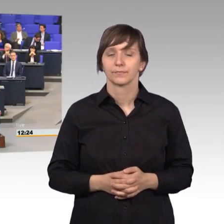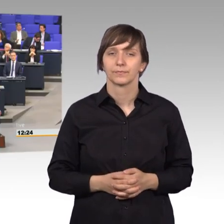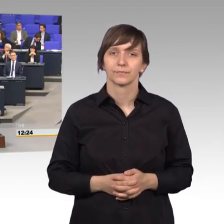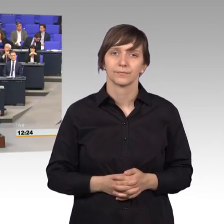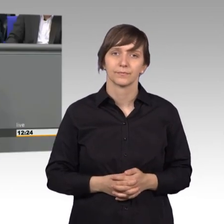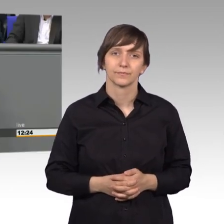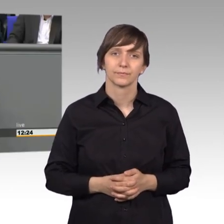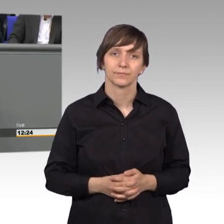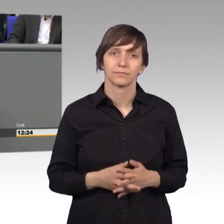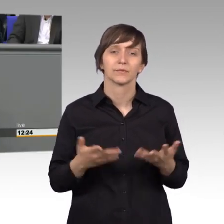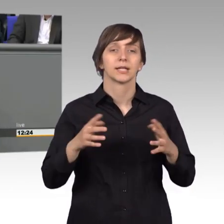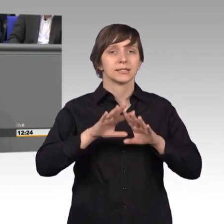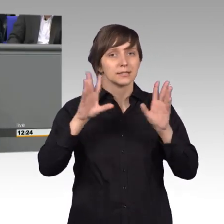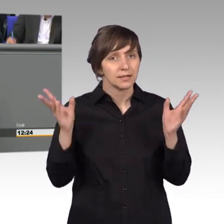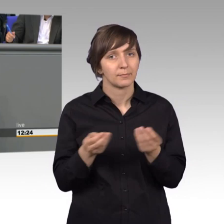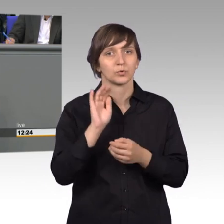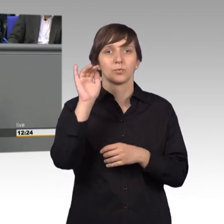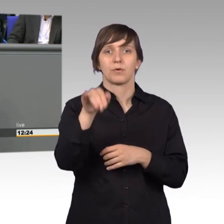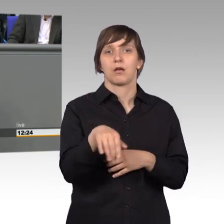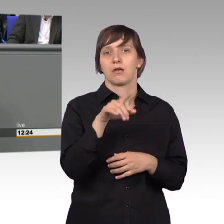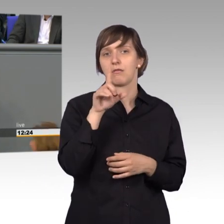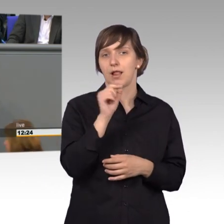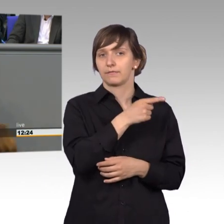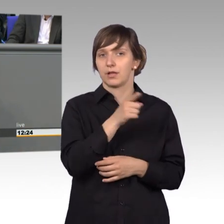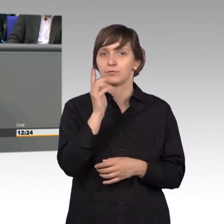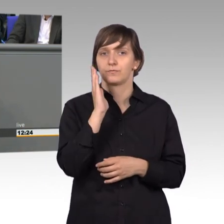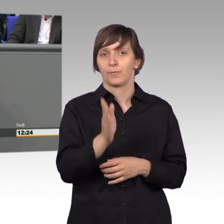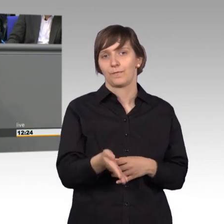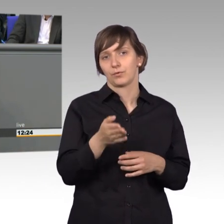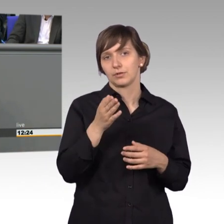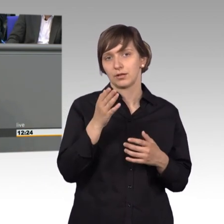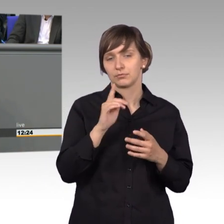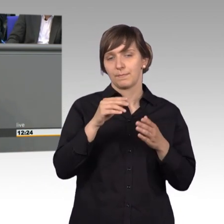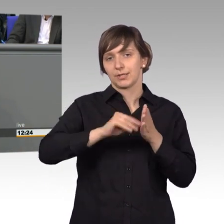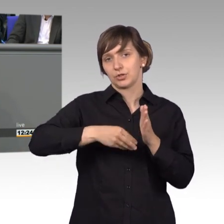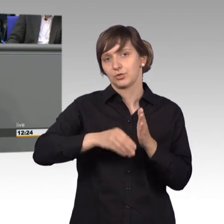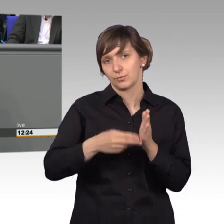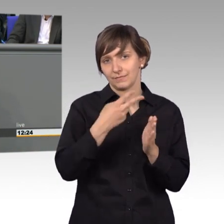Es sind über 11.500 Petitionen eingegangen im Jahr 2017. Ja, das